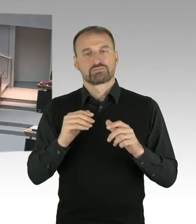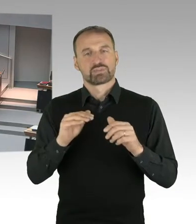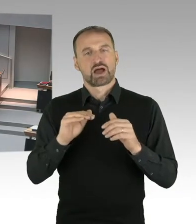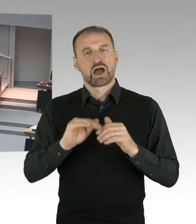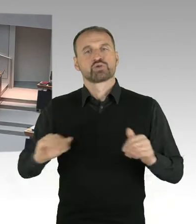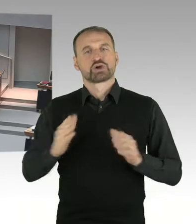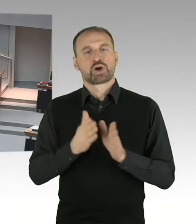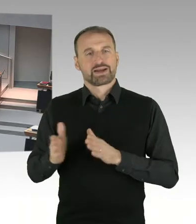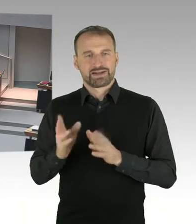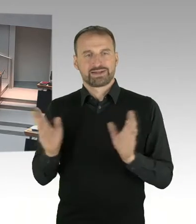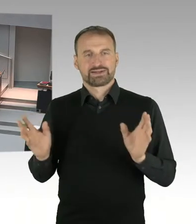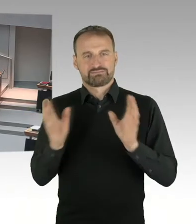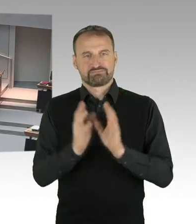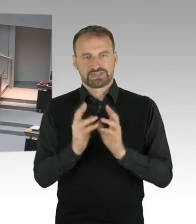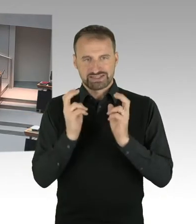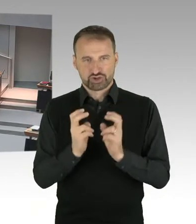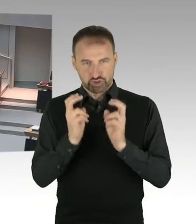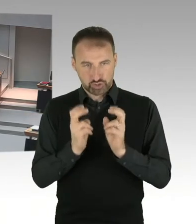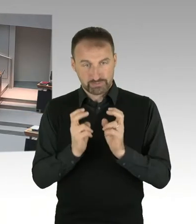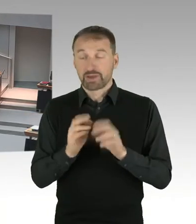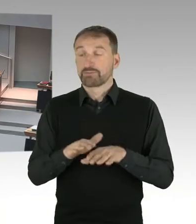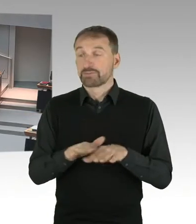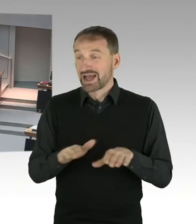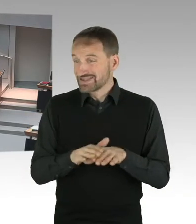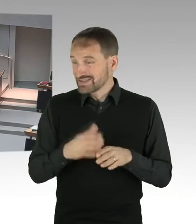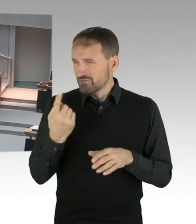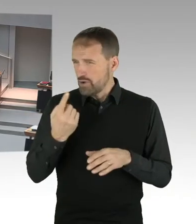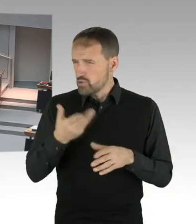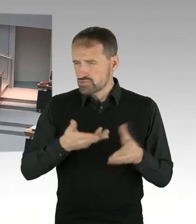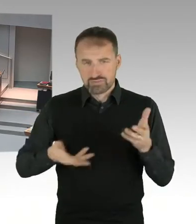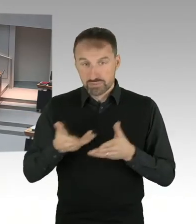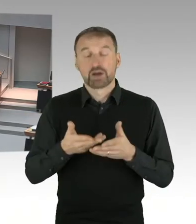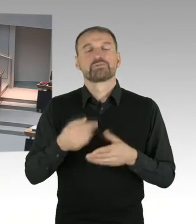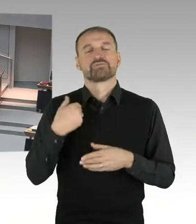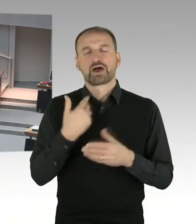und Herrn Arndt, den neuen Verwaltungsdirektor, die in der Gedenkstätte Untersuchungen,